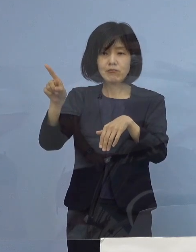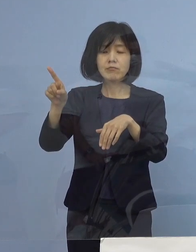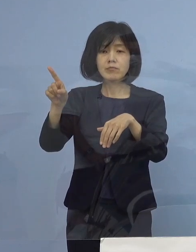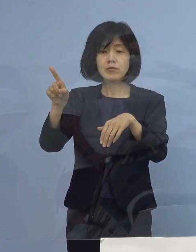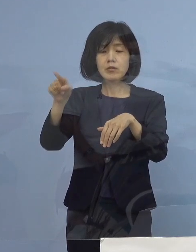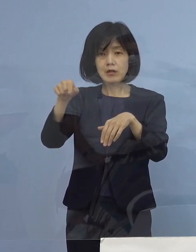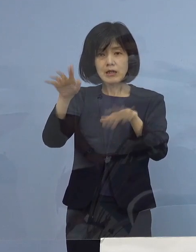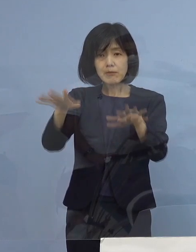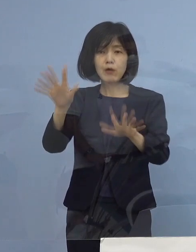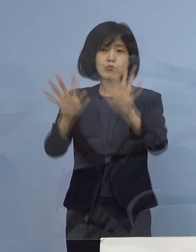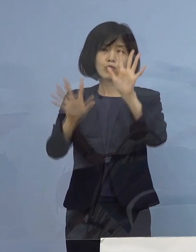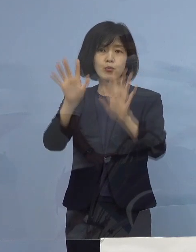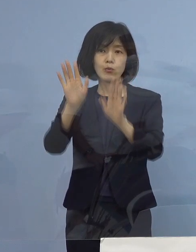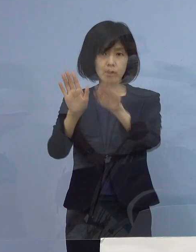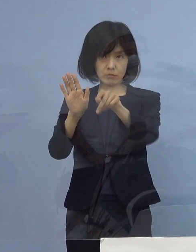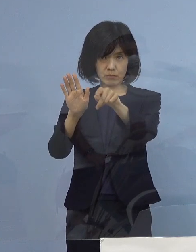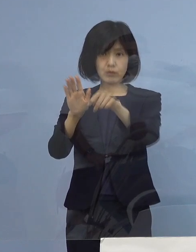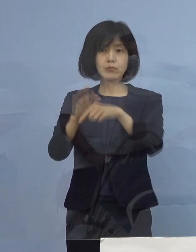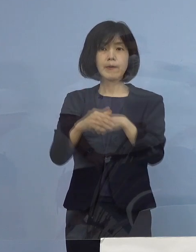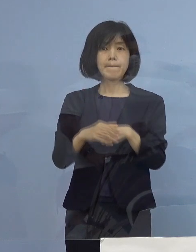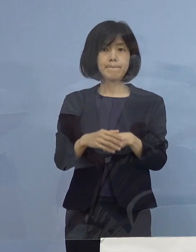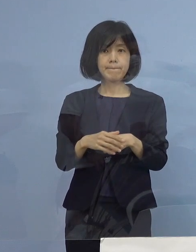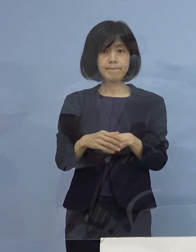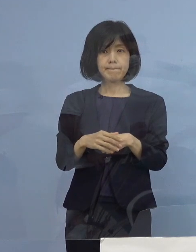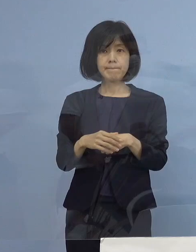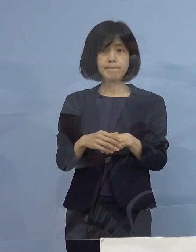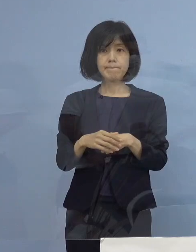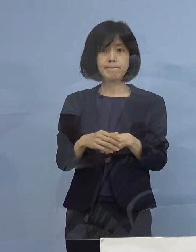いうふうにご理解をいただければと思います